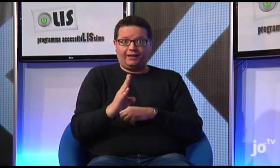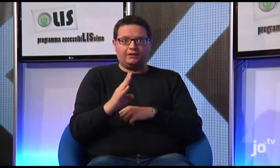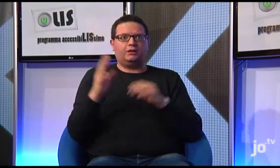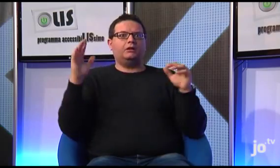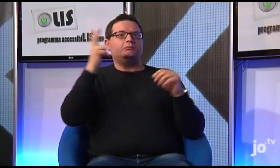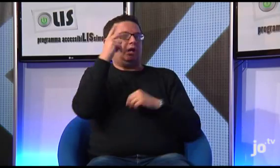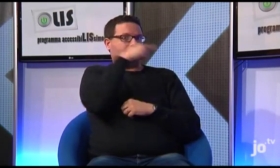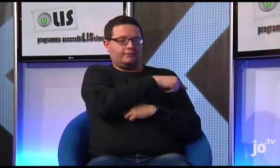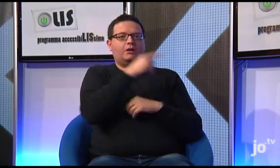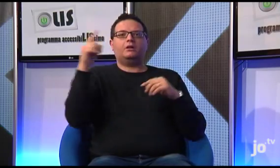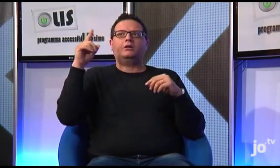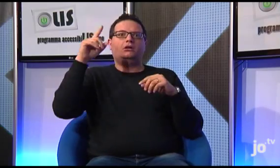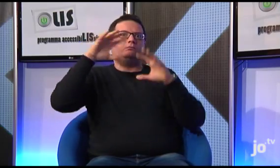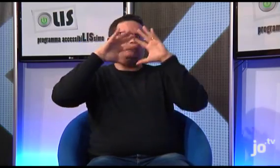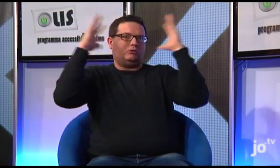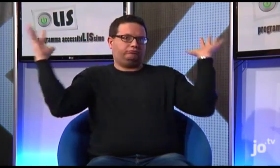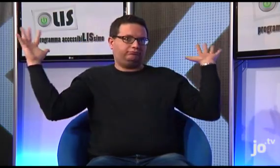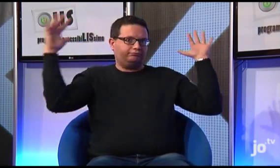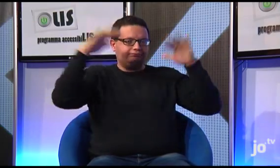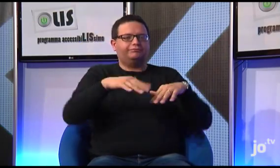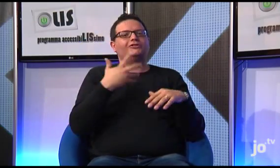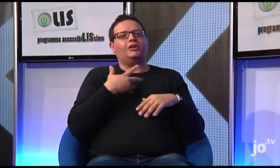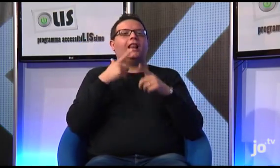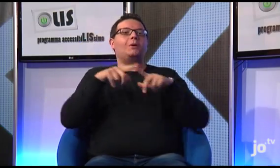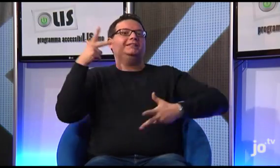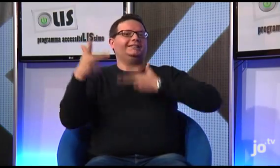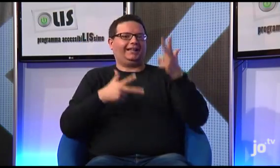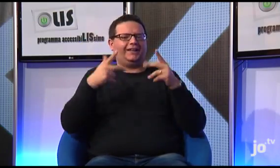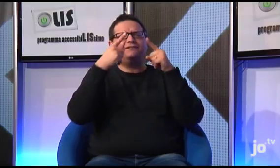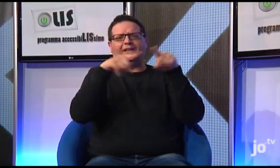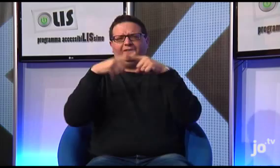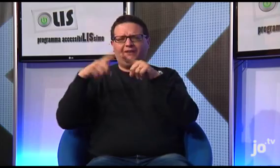il Pontefice ha incontrato fedeli provenienti da tutto il mondo e questo evento è stato tradotto in diverse lingue dei segni.